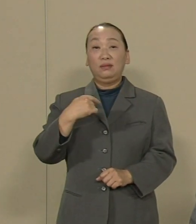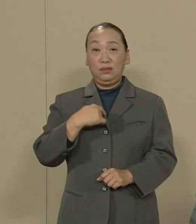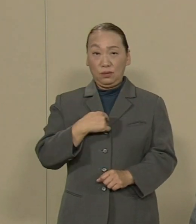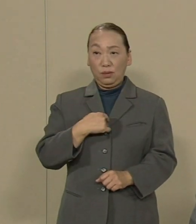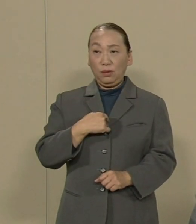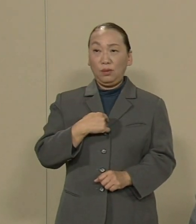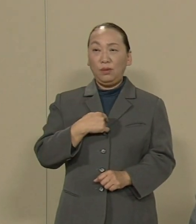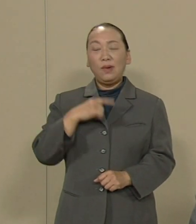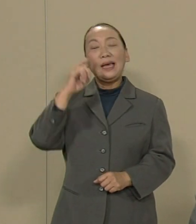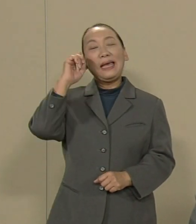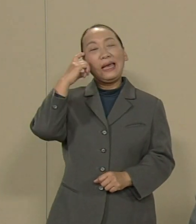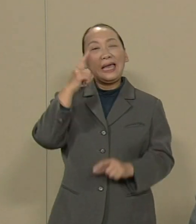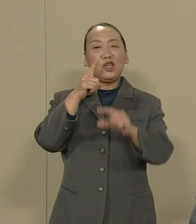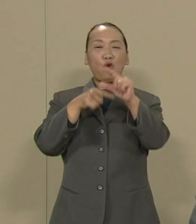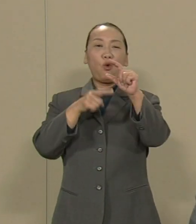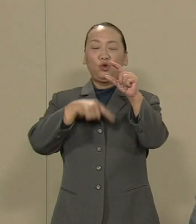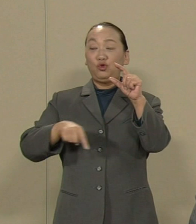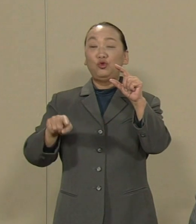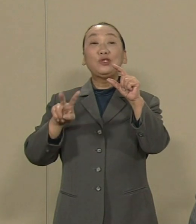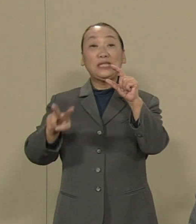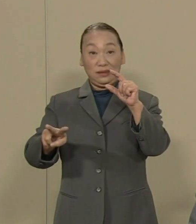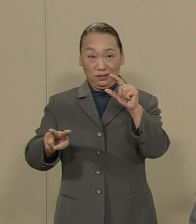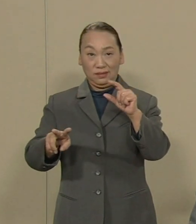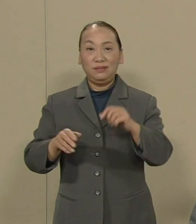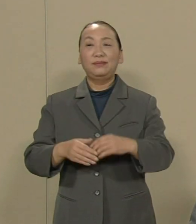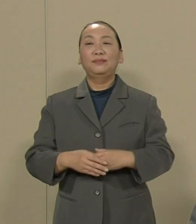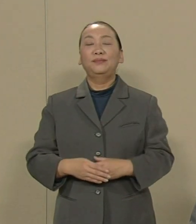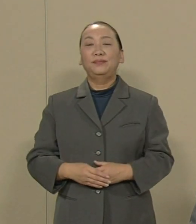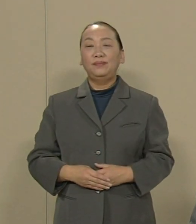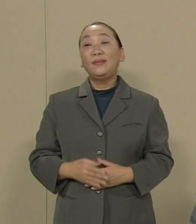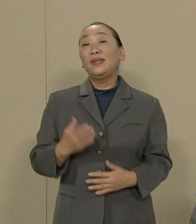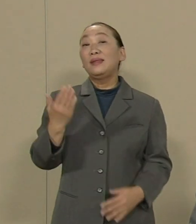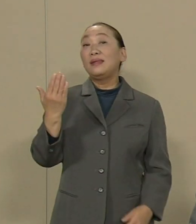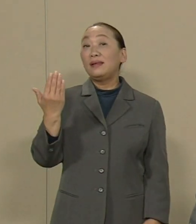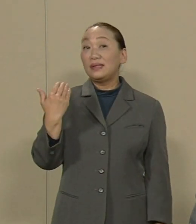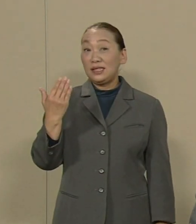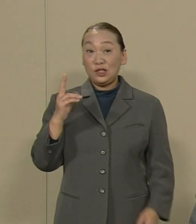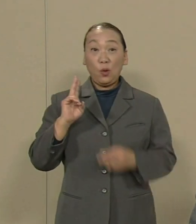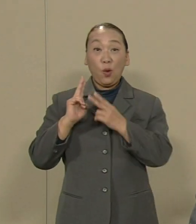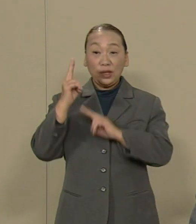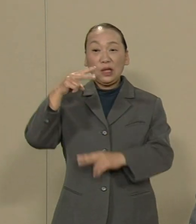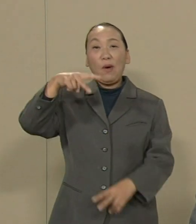考えの中心です 先日の名護の市長選では